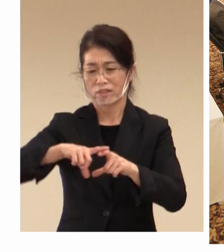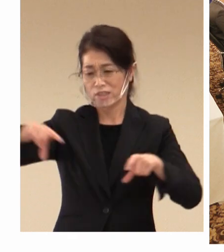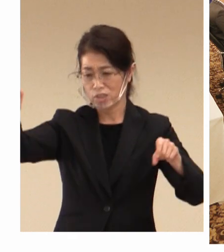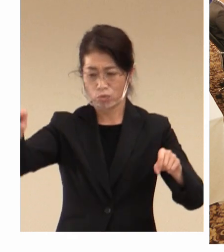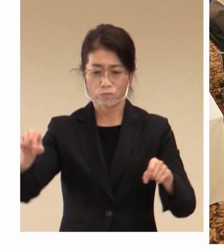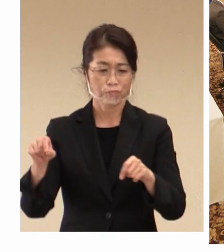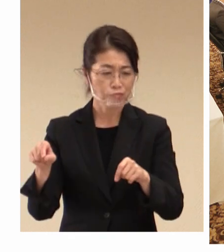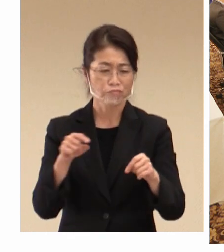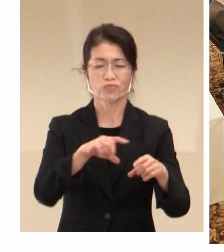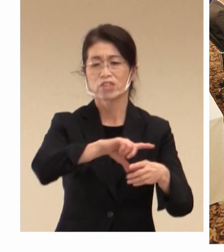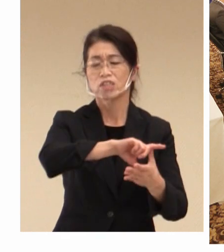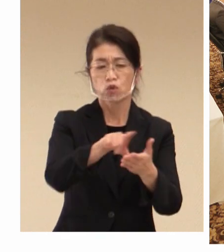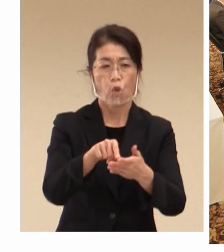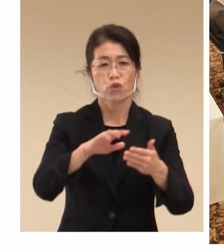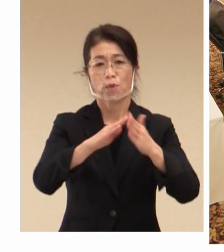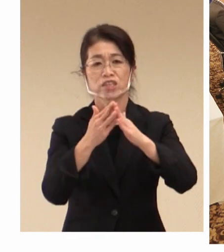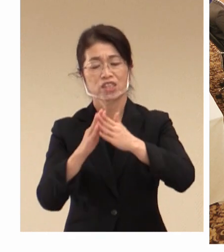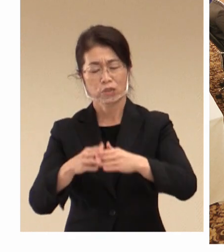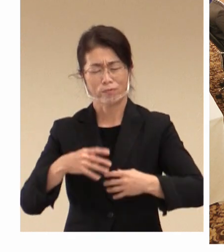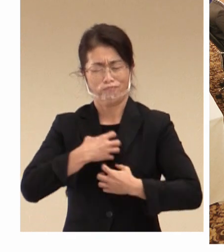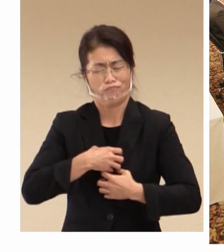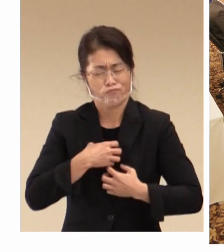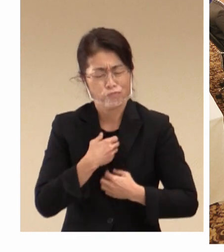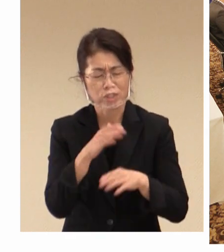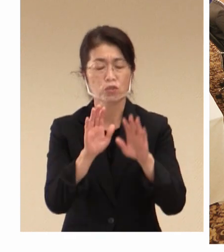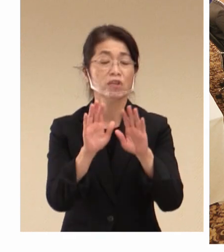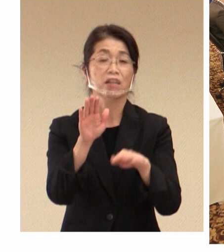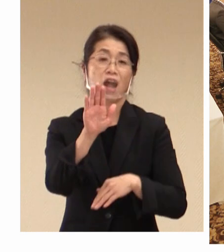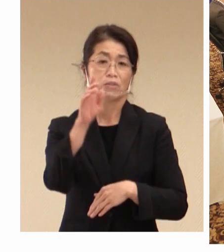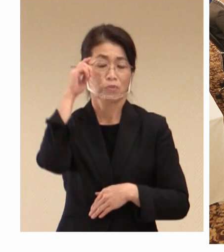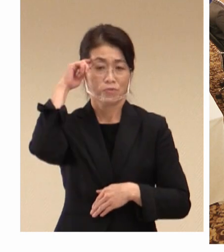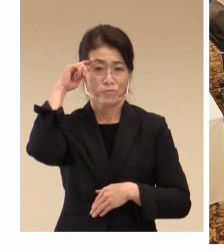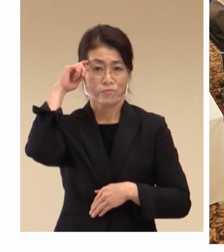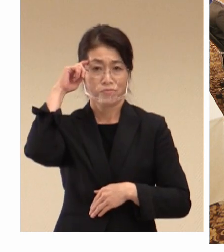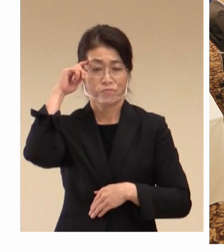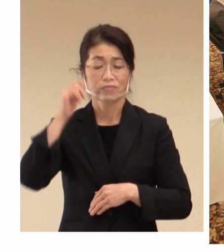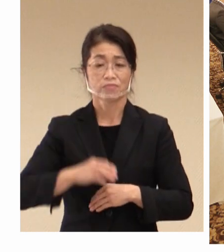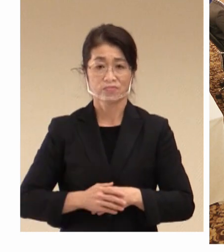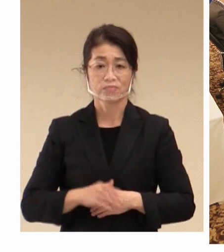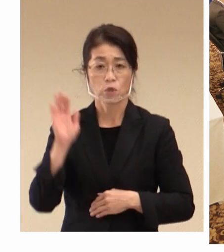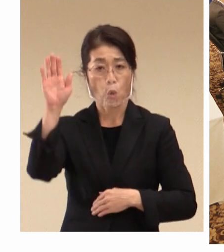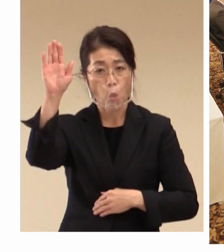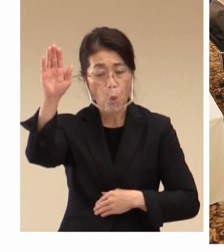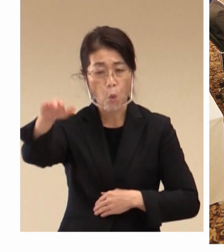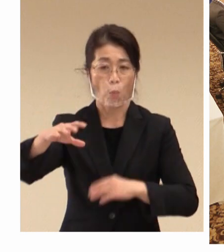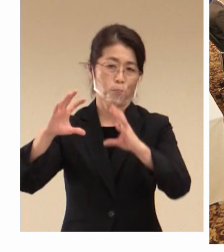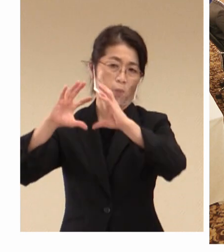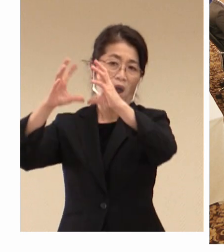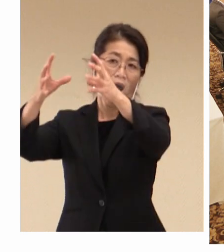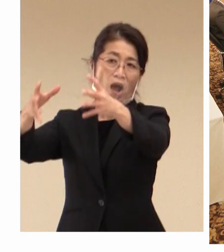苦労をしている状況にあると思います。 今後、海外からの入国制限も